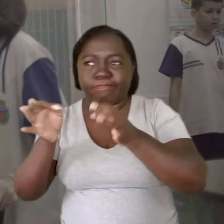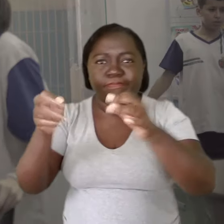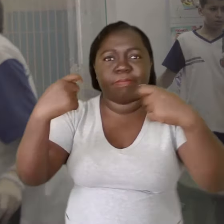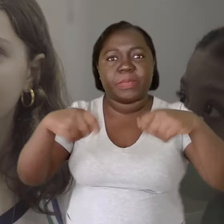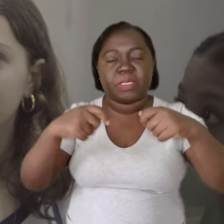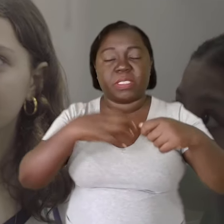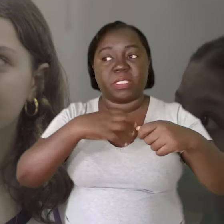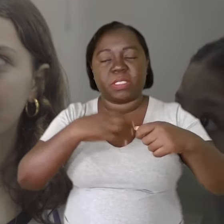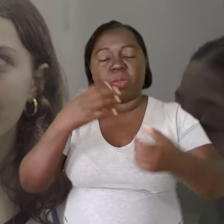Ele precisa estar muito equilibrado.